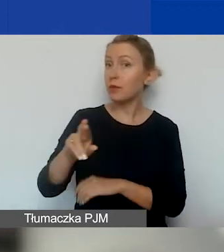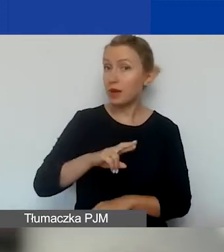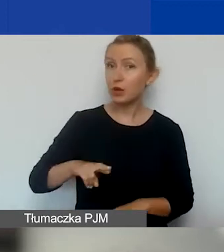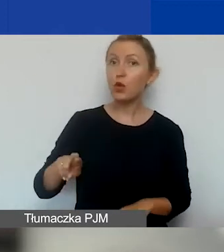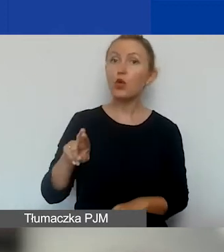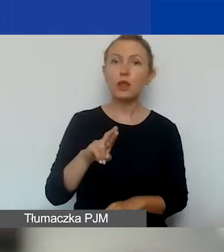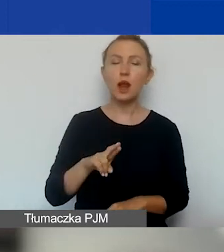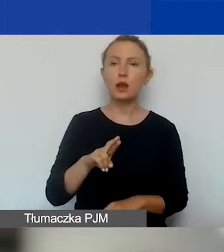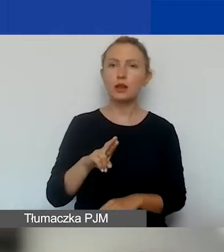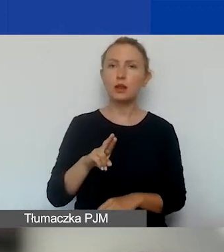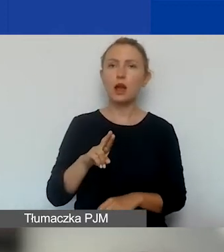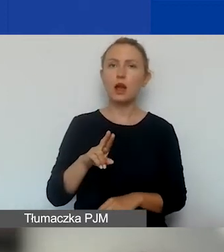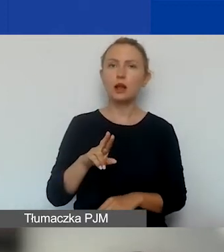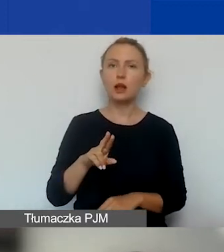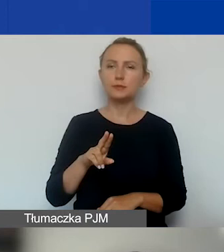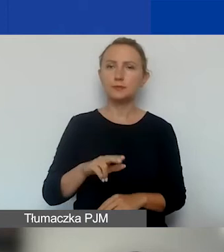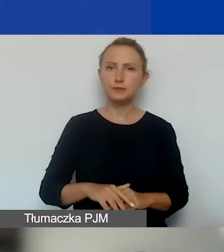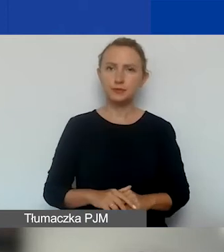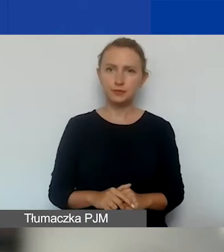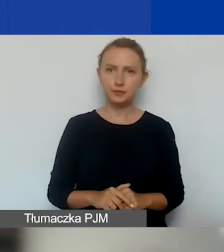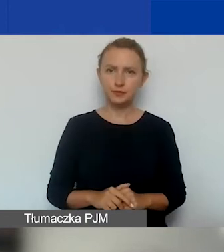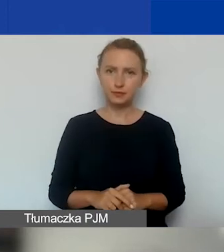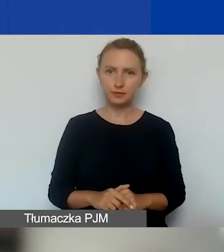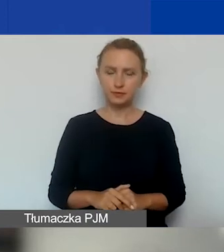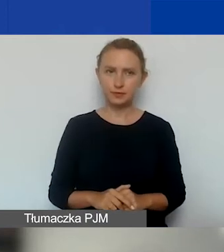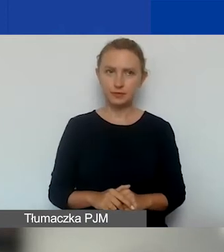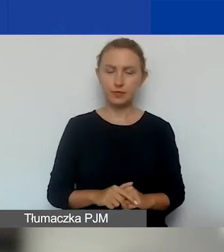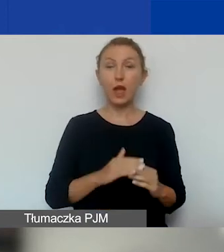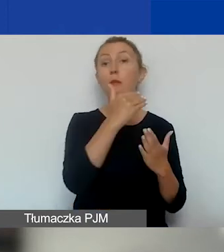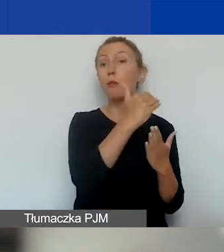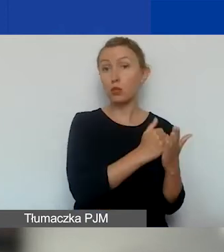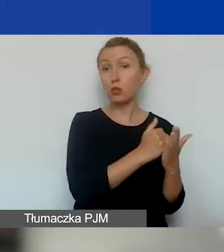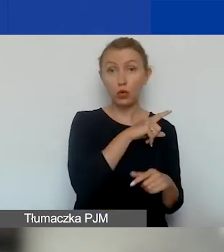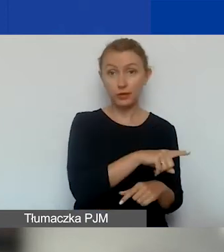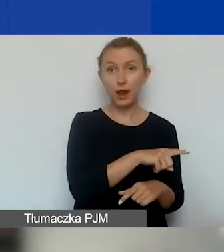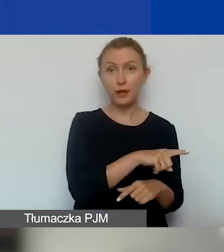w odróżnieniu od programu krajowego.